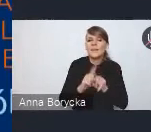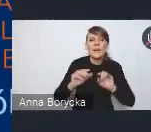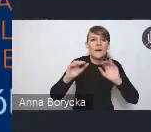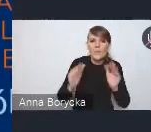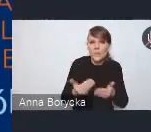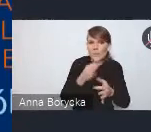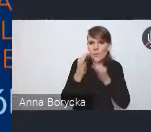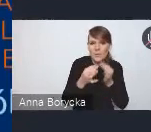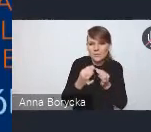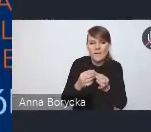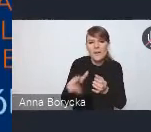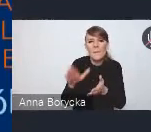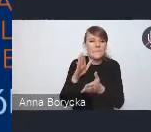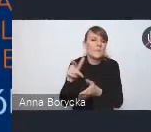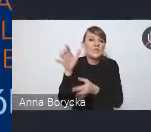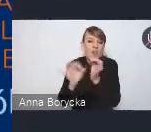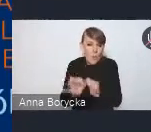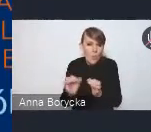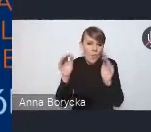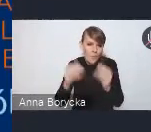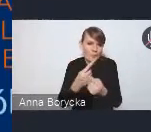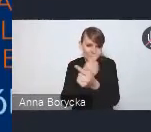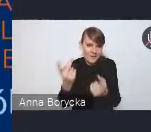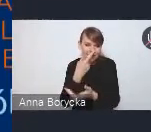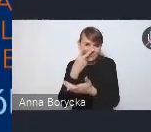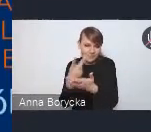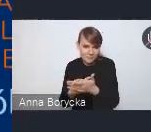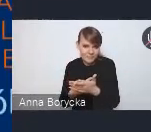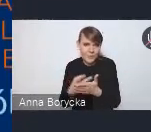z którymi się państwo możecie zapoznać oczywiście w dokumencie